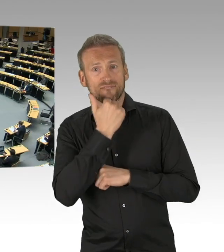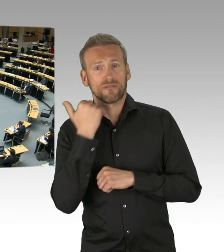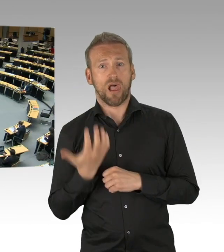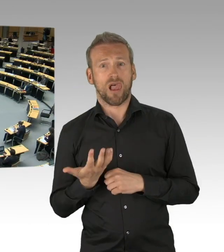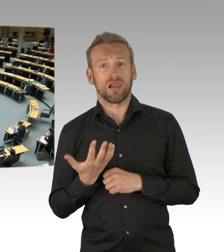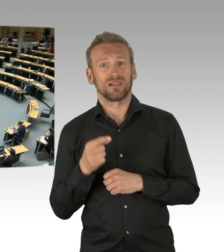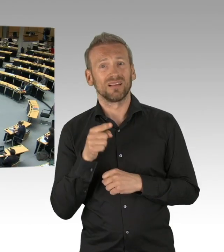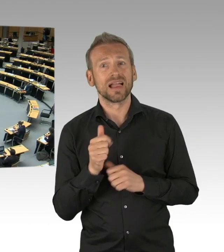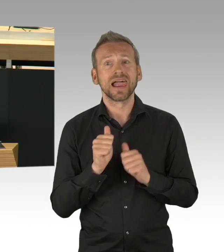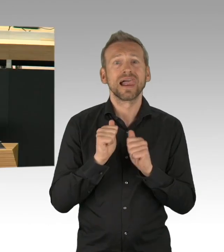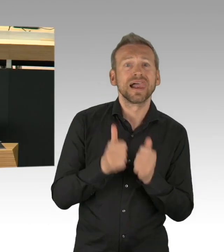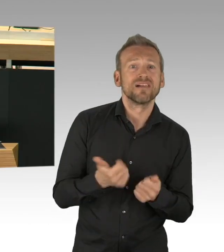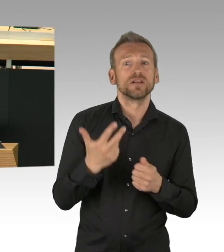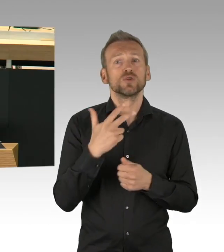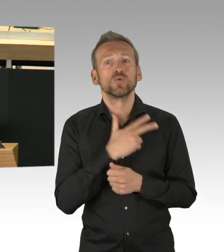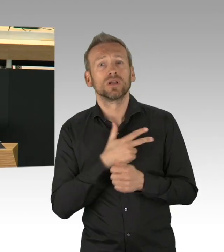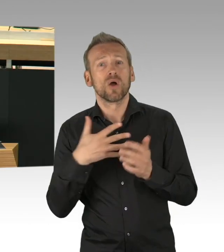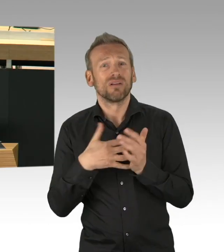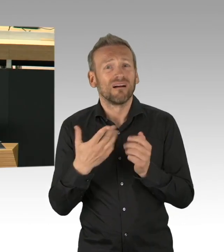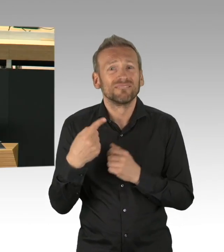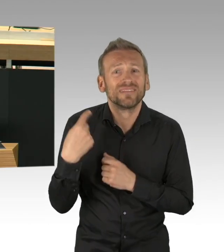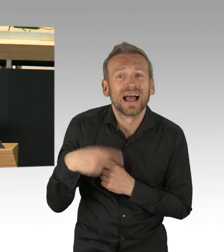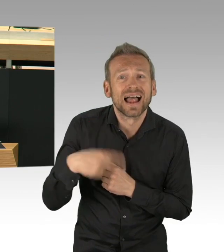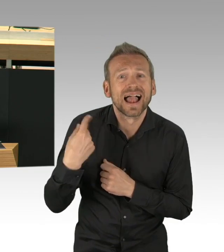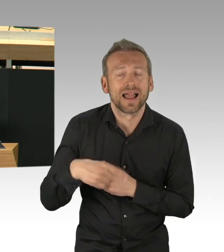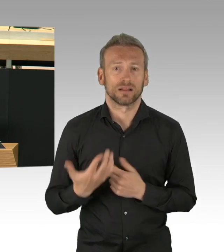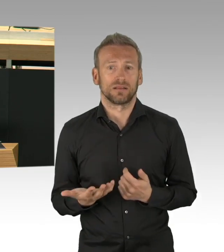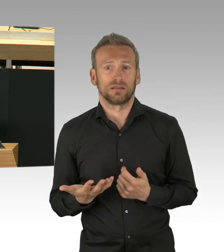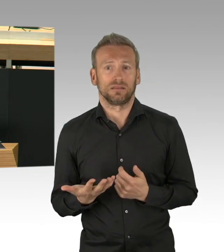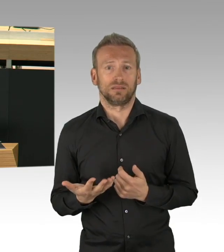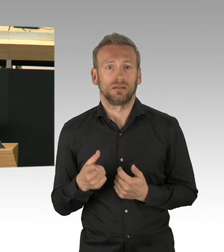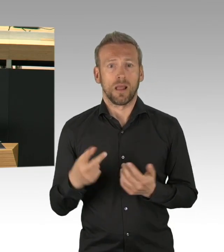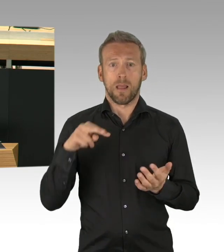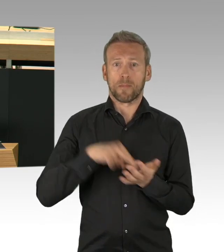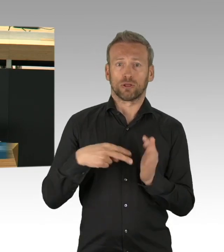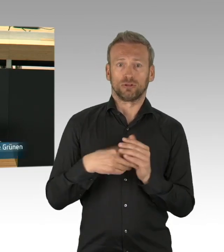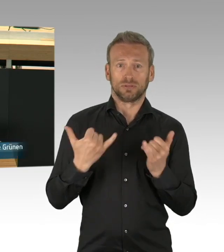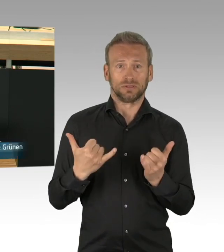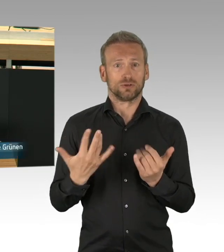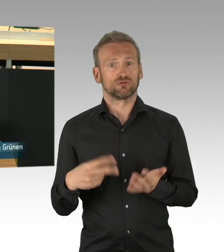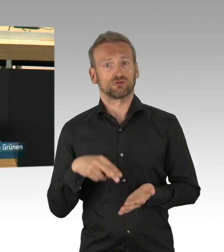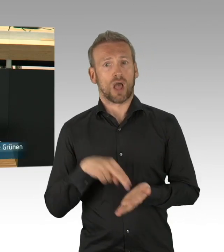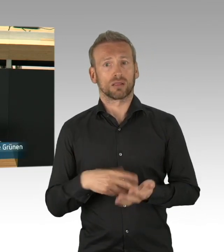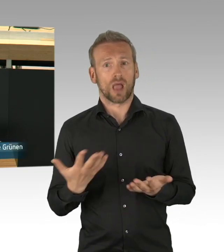Da ist übrigens auch die Wissenschaft gefragt, Forschung zum Corona-Virus muss gebündelt werden